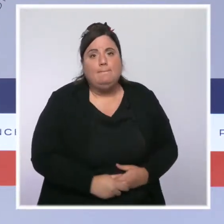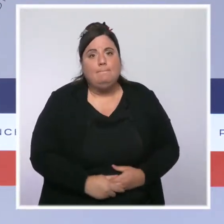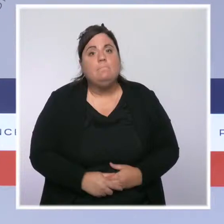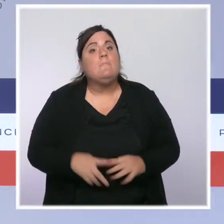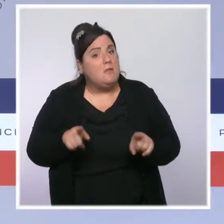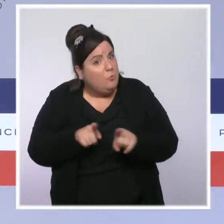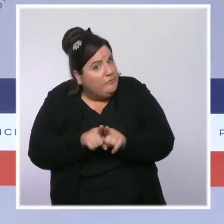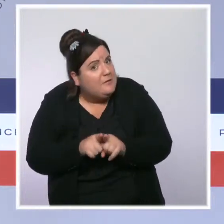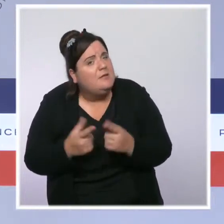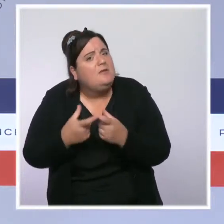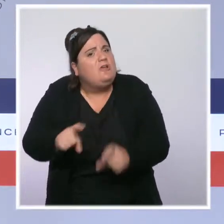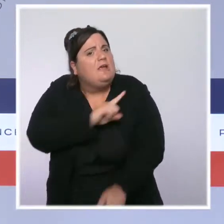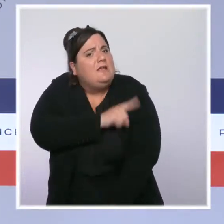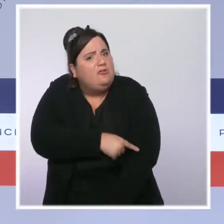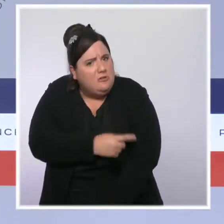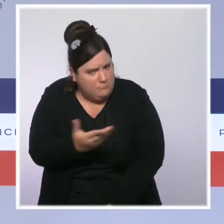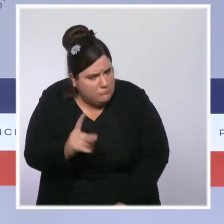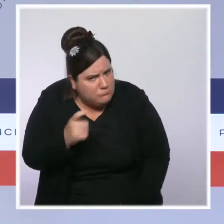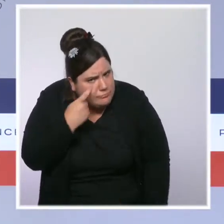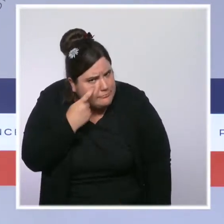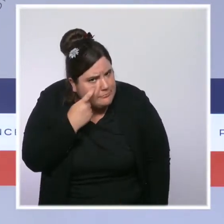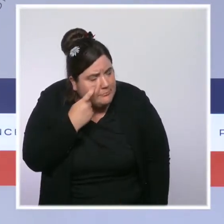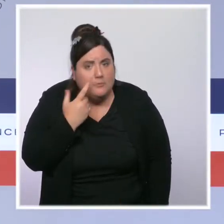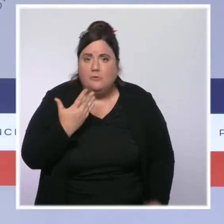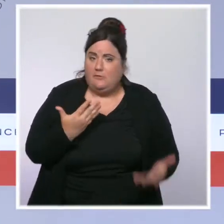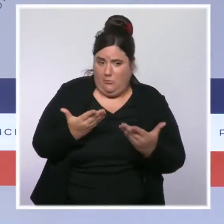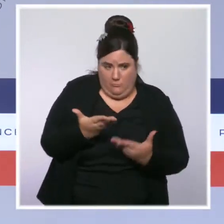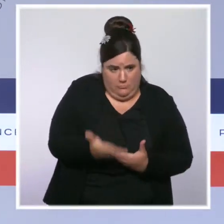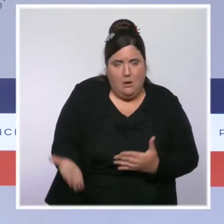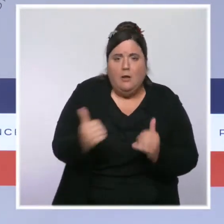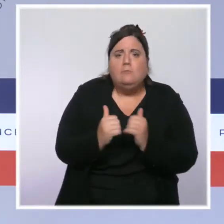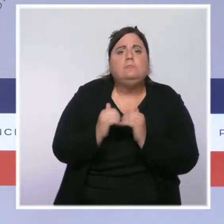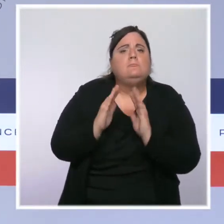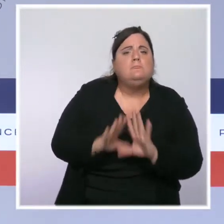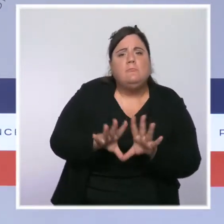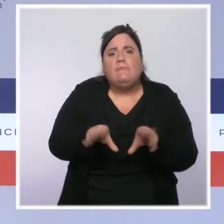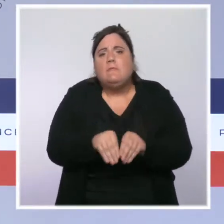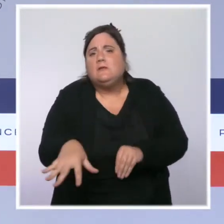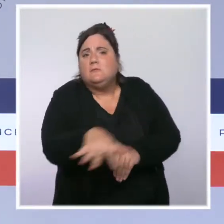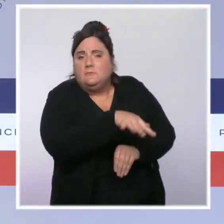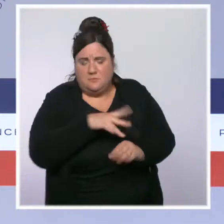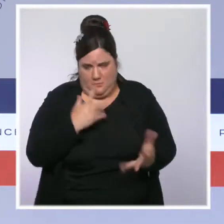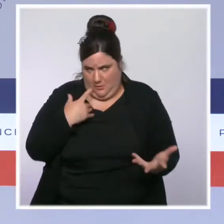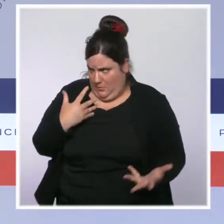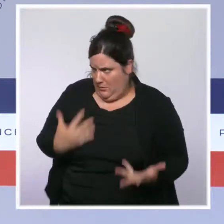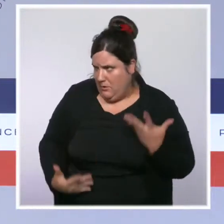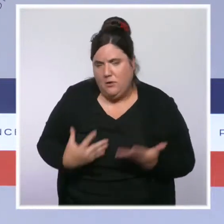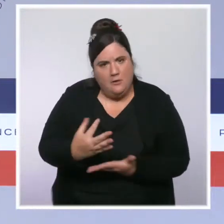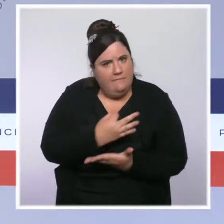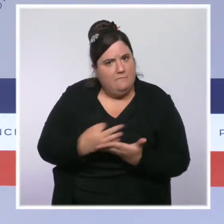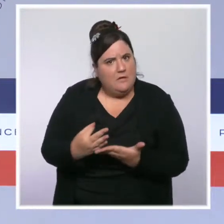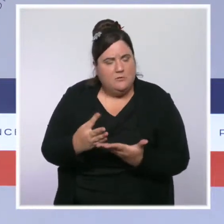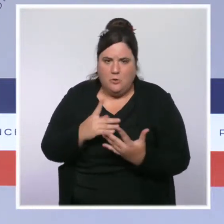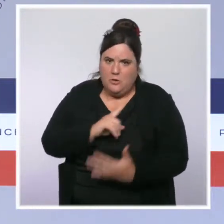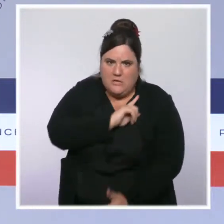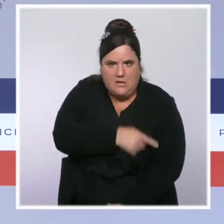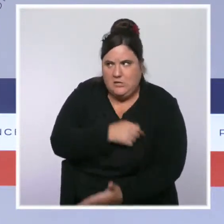qui est une aide versée à plusieurs millions de foyers qui ont des difficultés à payer leurs factures d'énergie. C'est une aide en fonction des revenus.